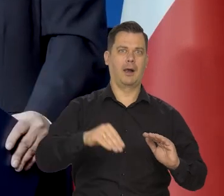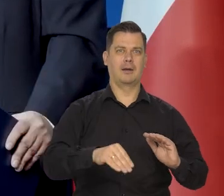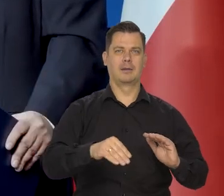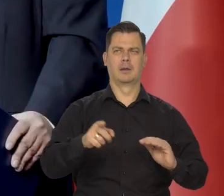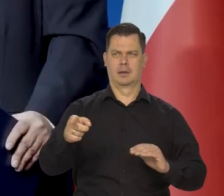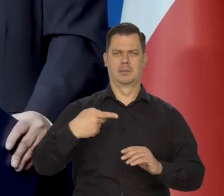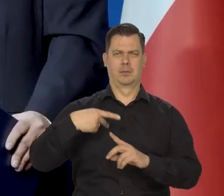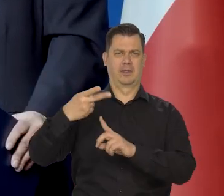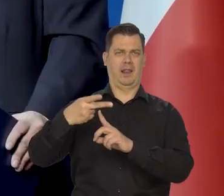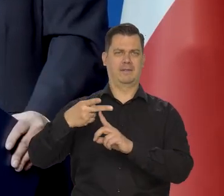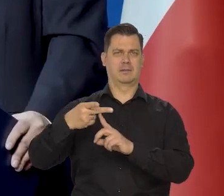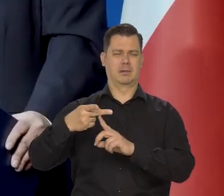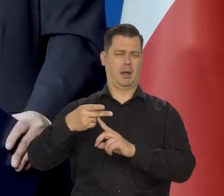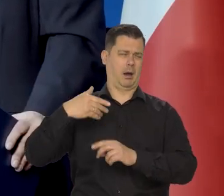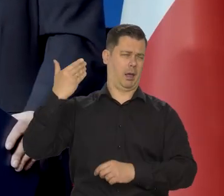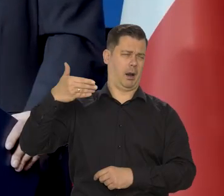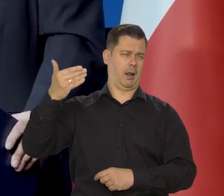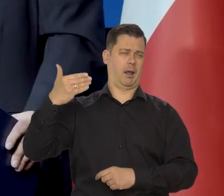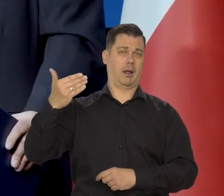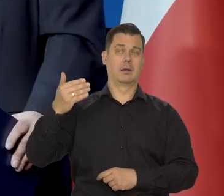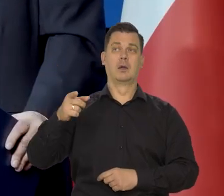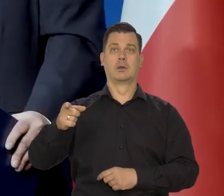szczególnie w jednej stacji telewizyjnej i jednej gazecie,